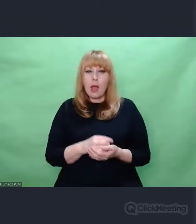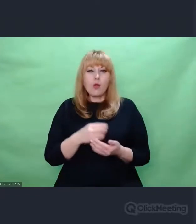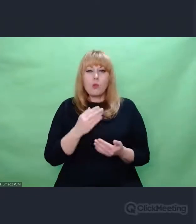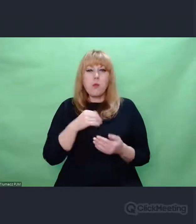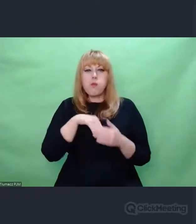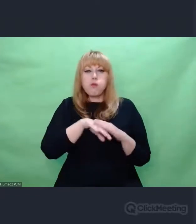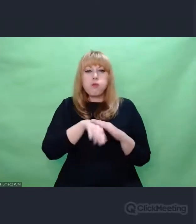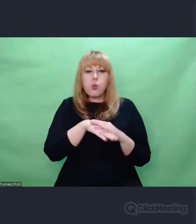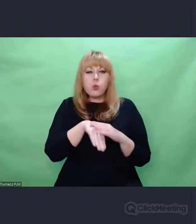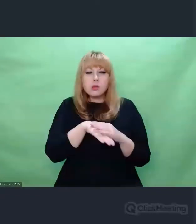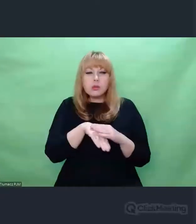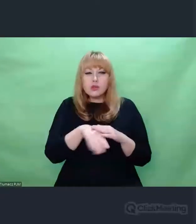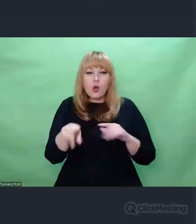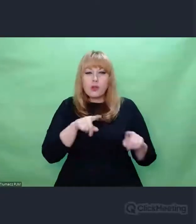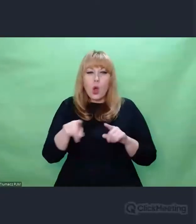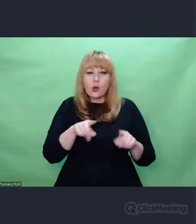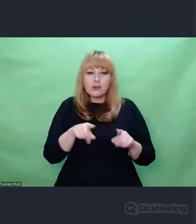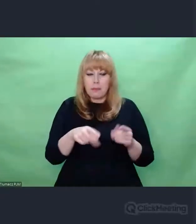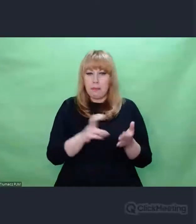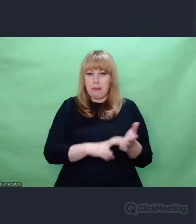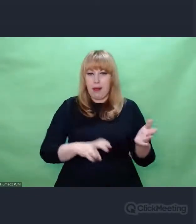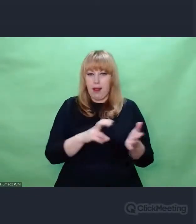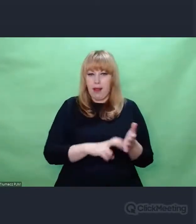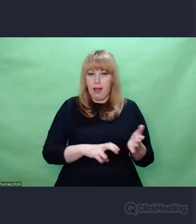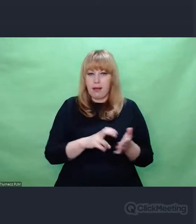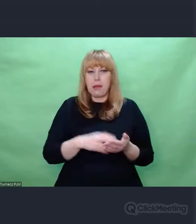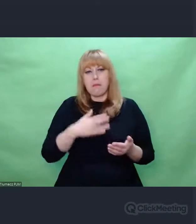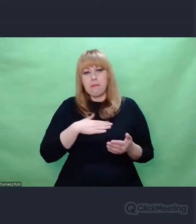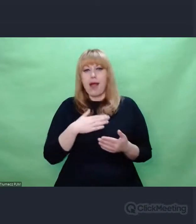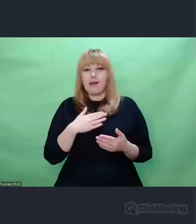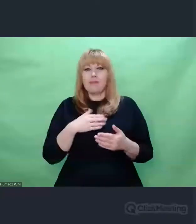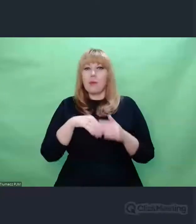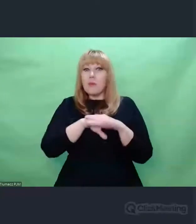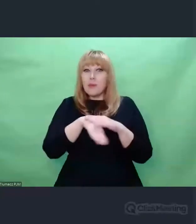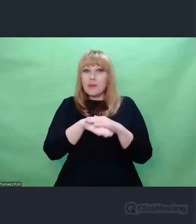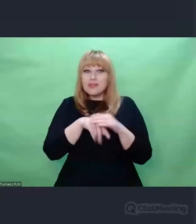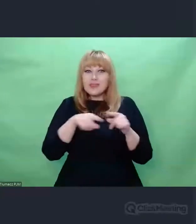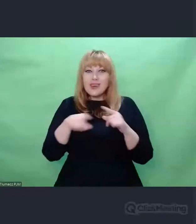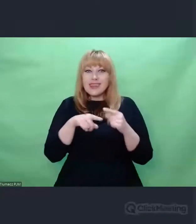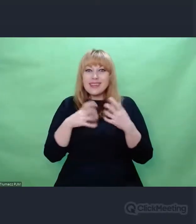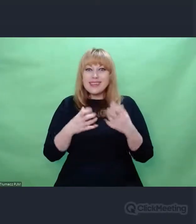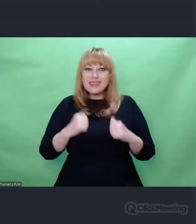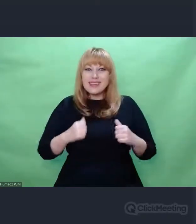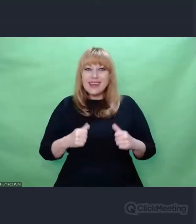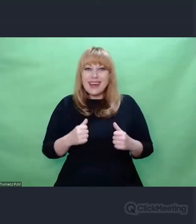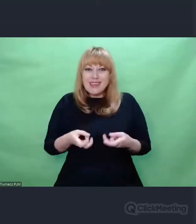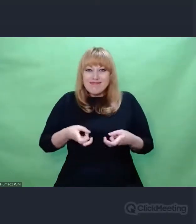Tylko jest miejscem na to, żeby wydarzyło się coś o czym nie mamy kompletnie pojęcia, a co nas zmieni.